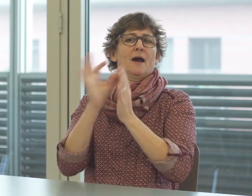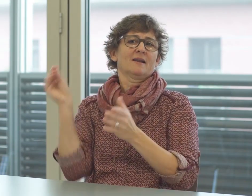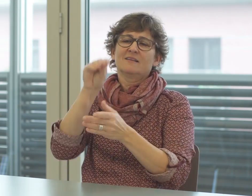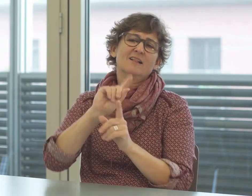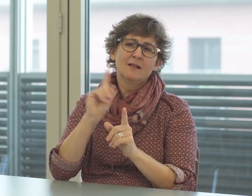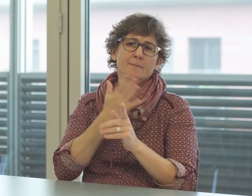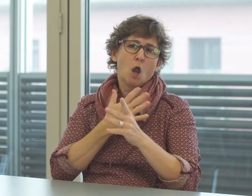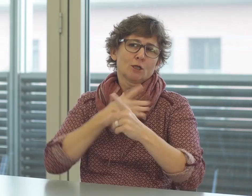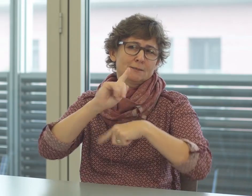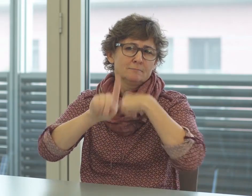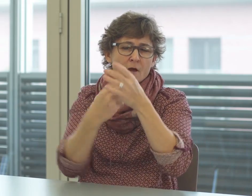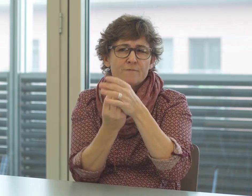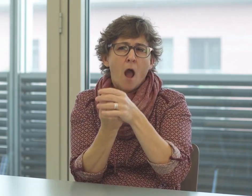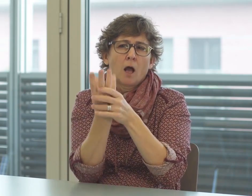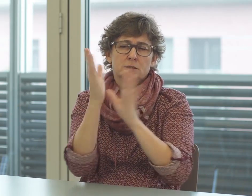sondern erwachsen aus dem Bedürfnis.